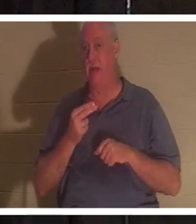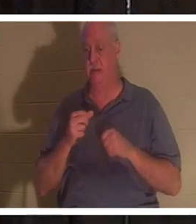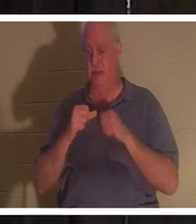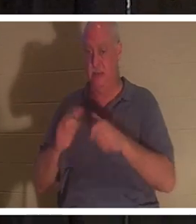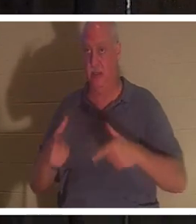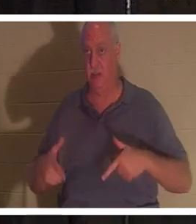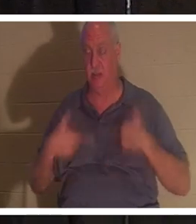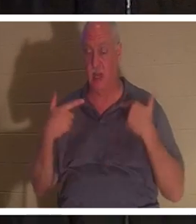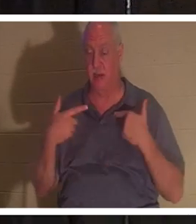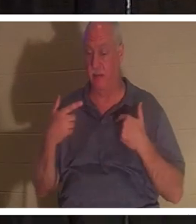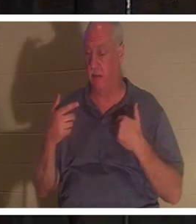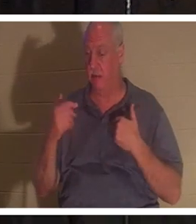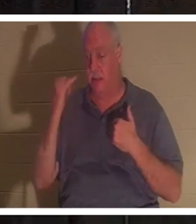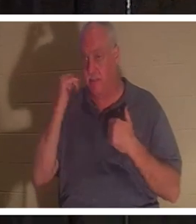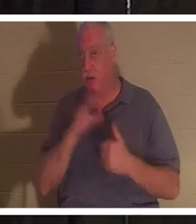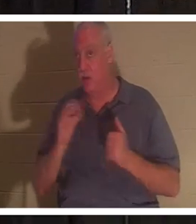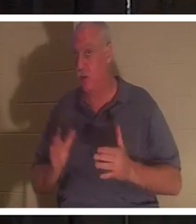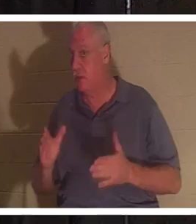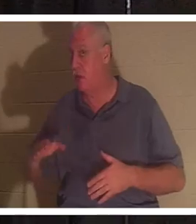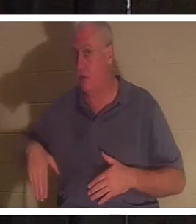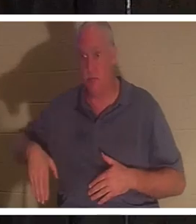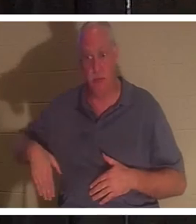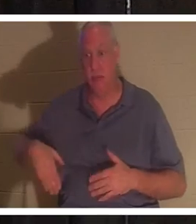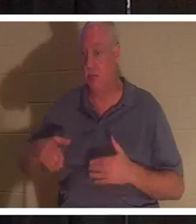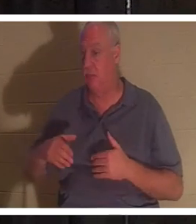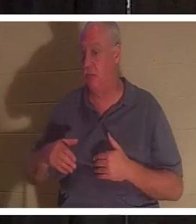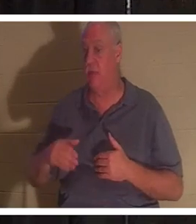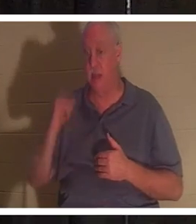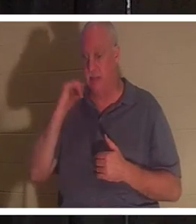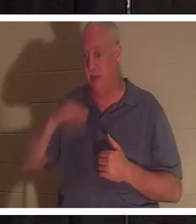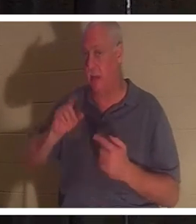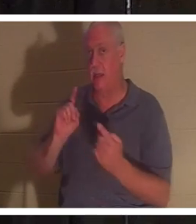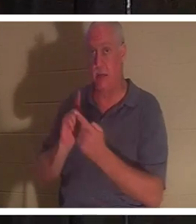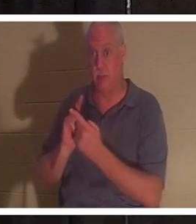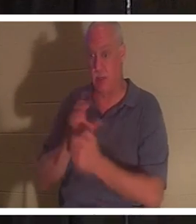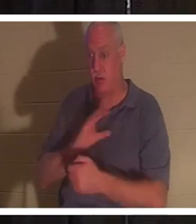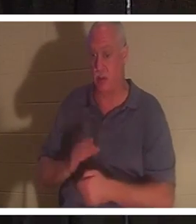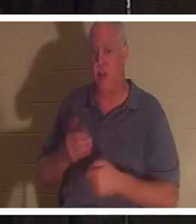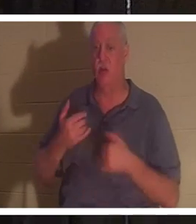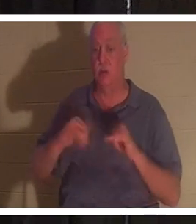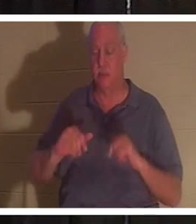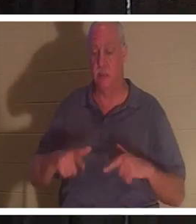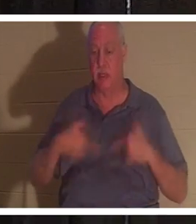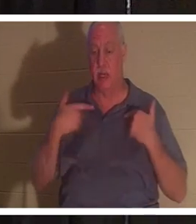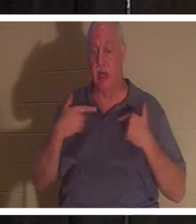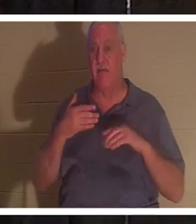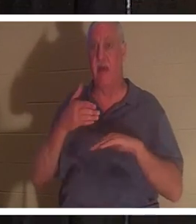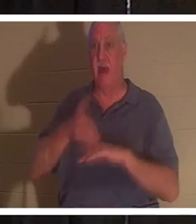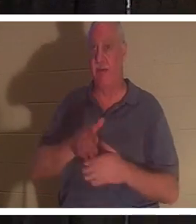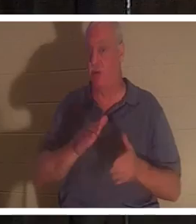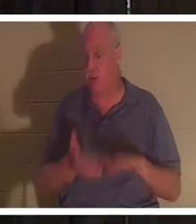是否是基督徒。如果你还没有遇见基督，你死后仍然活着。你的身体将会进入